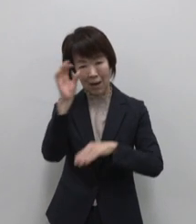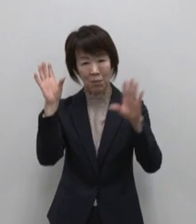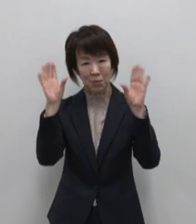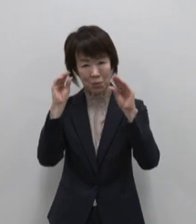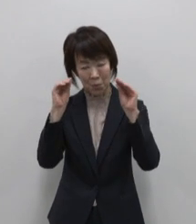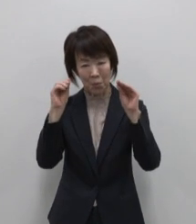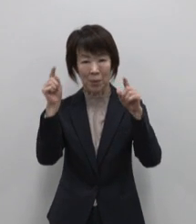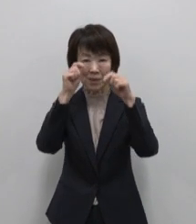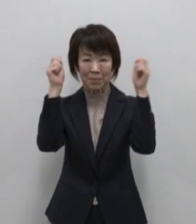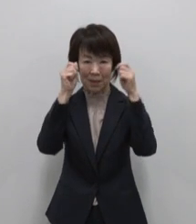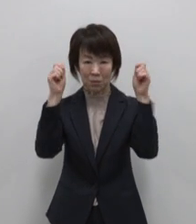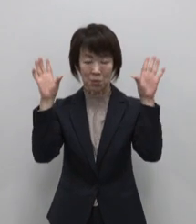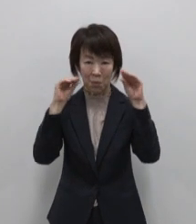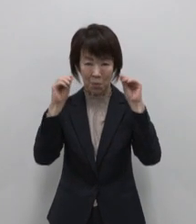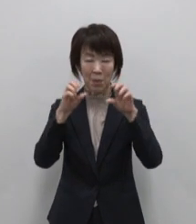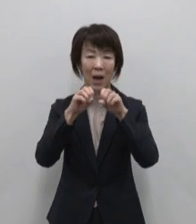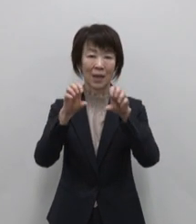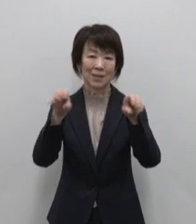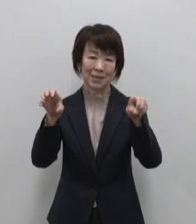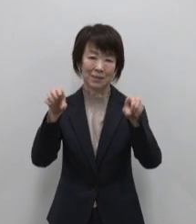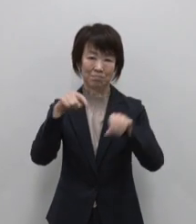発信しています